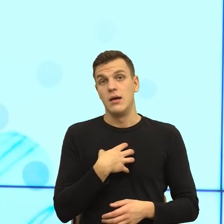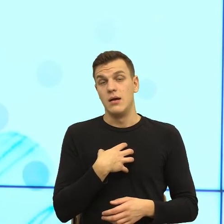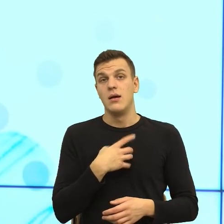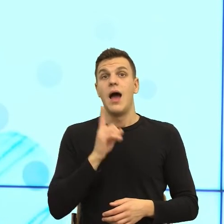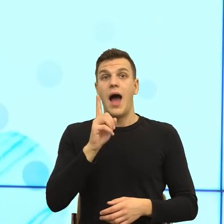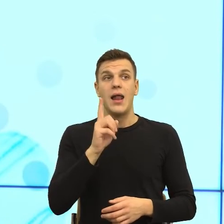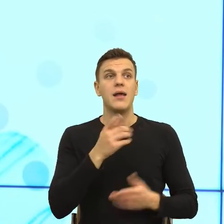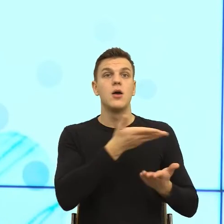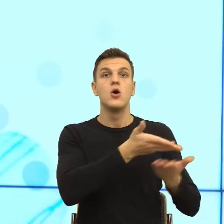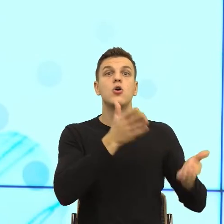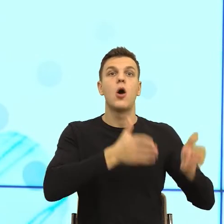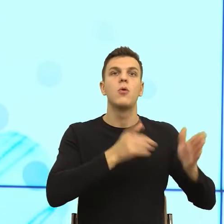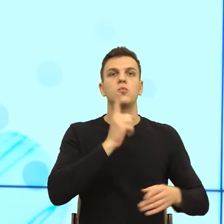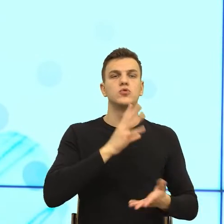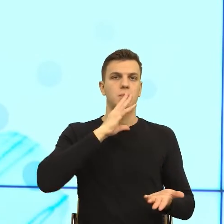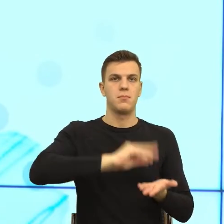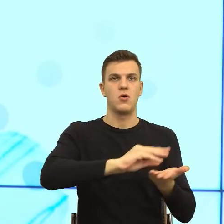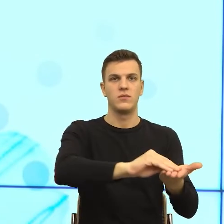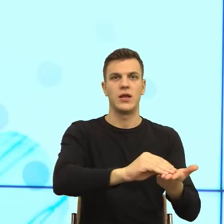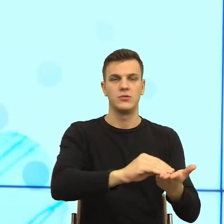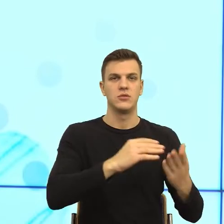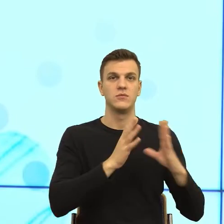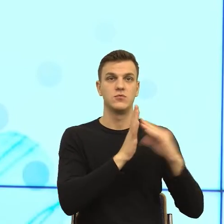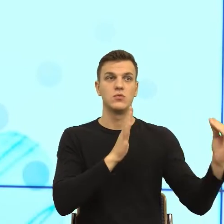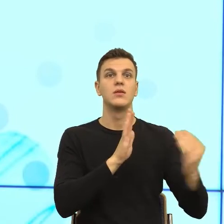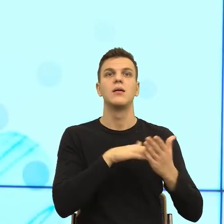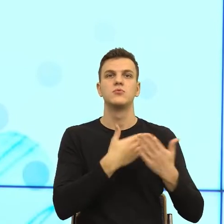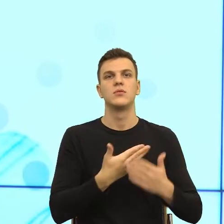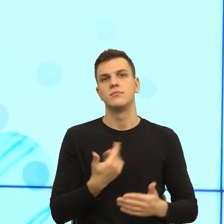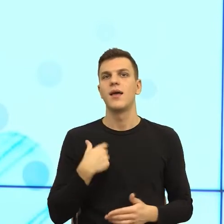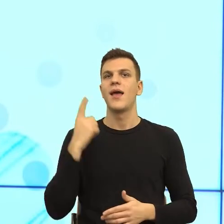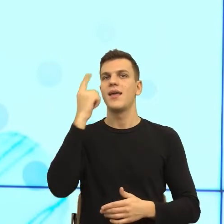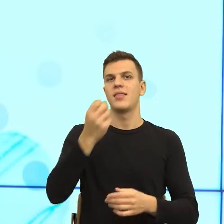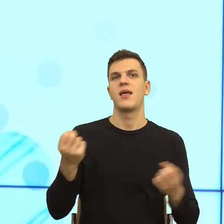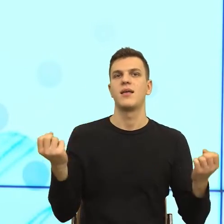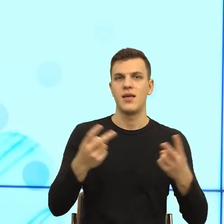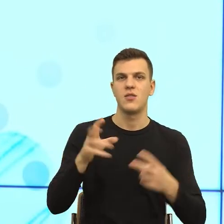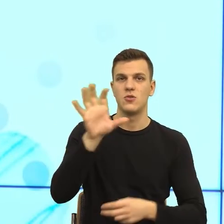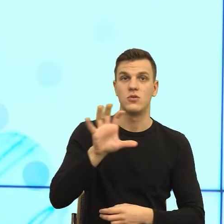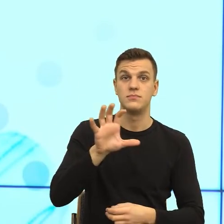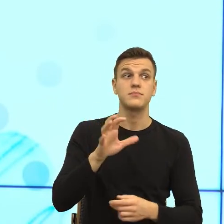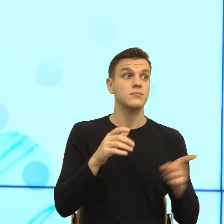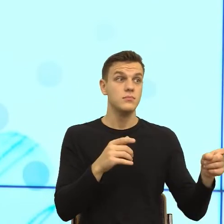Czyli np. pani wychodzi rano do pracy, mówi idę do kina i teraz robot jest tak zaprogramowany, że jeżeli dostanie słowo kino, to wraca